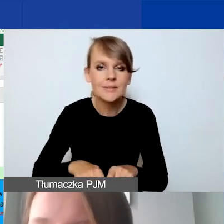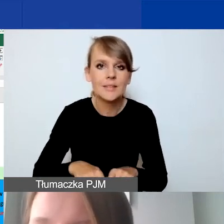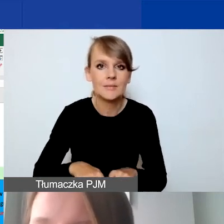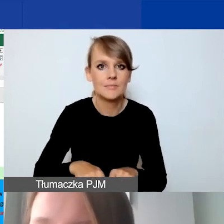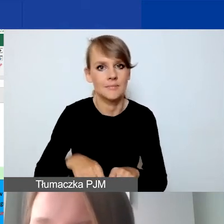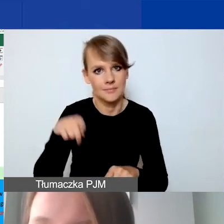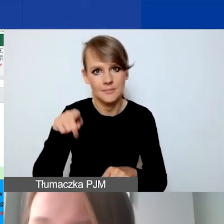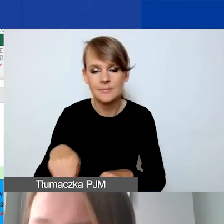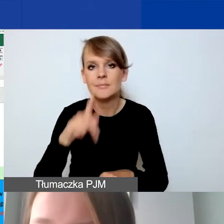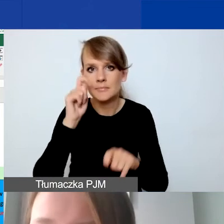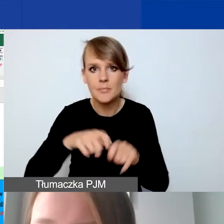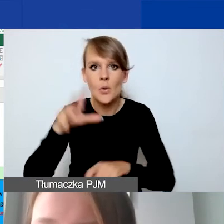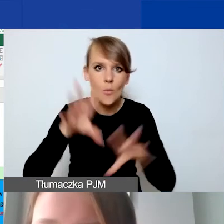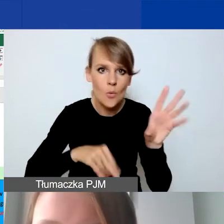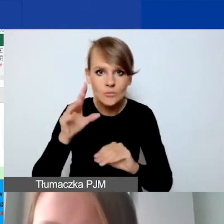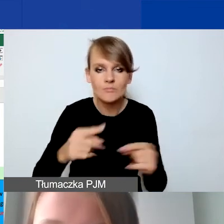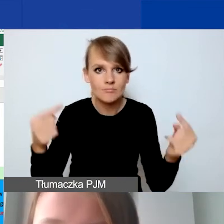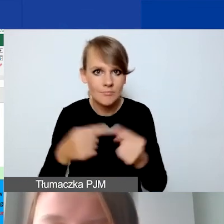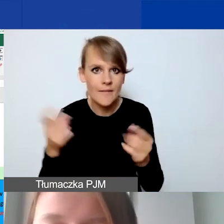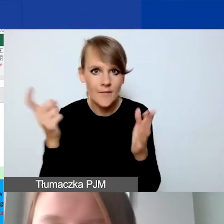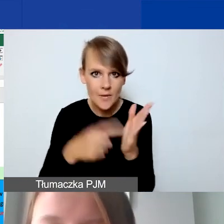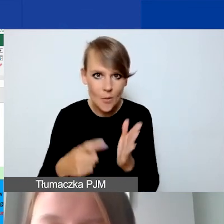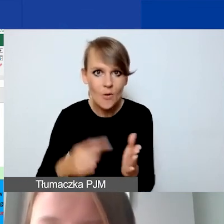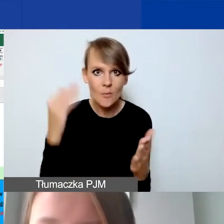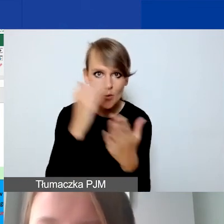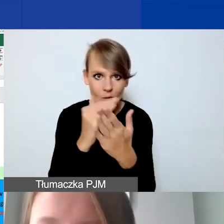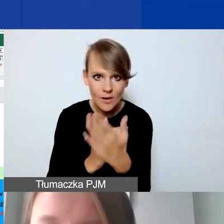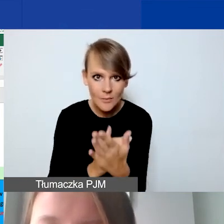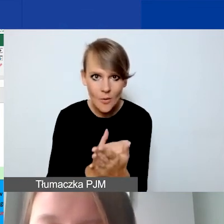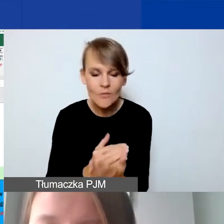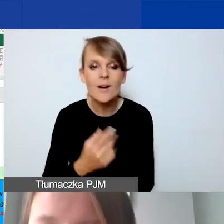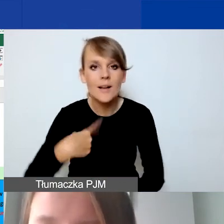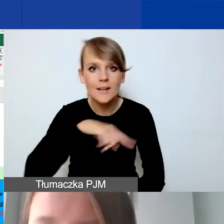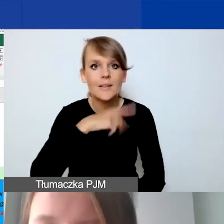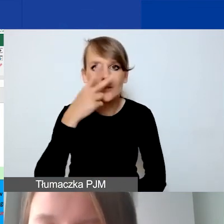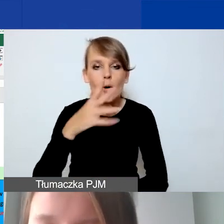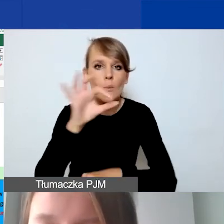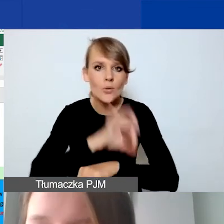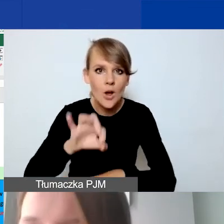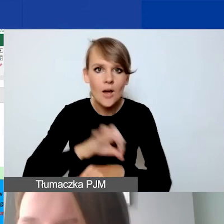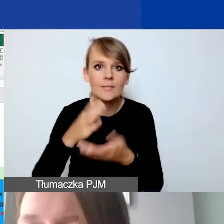czy budżet spełnia wymogi programowe. W tym wypadku widzimy, że projekt interwencyjny w kwocie euro